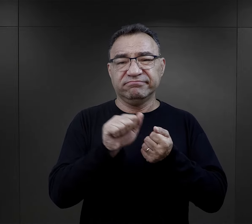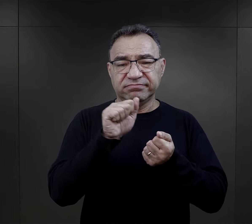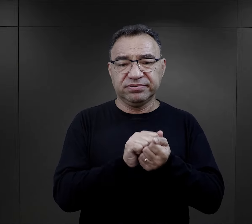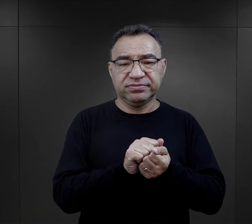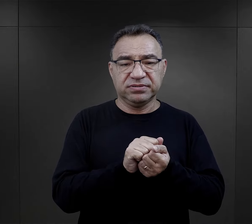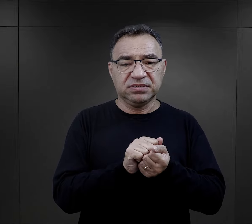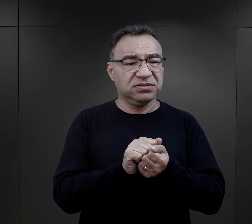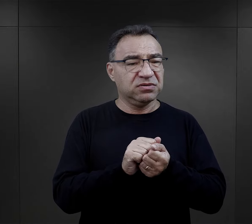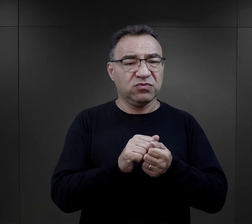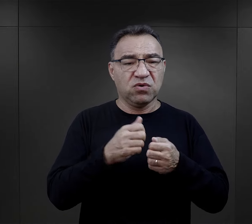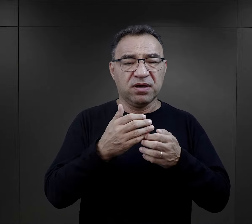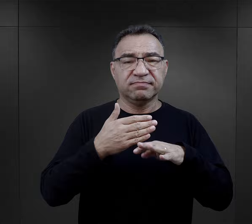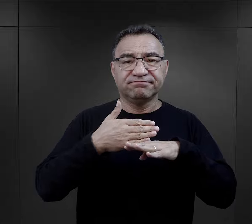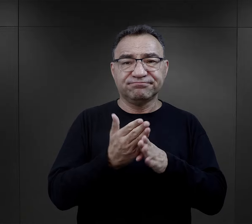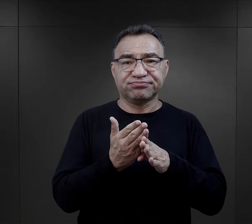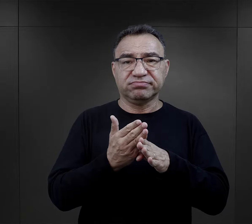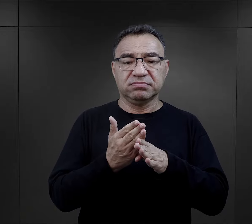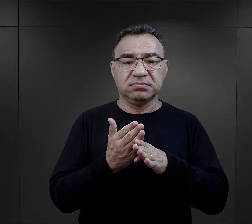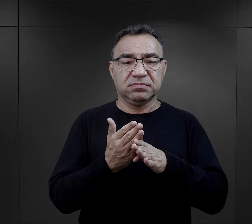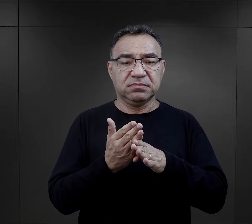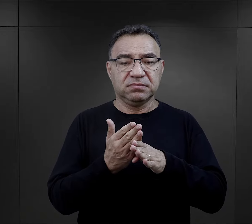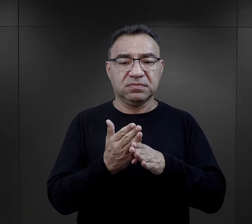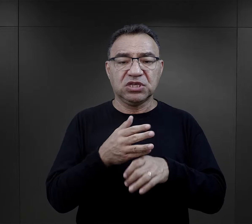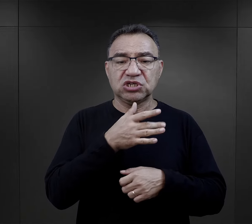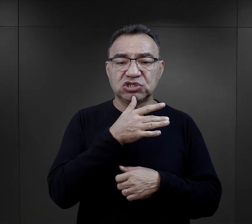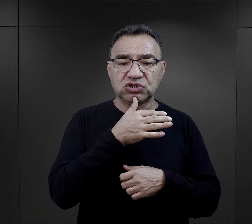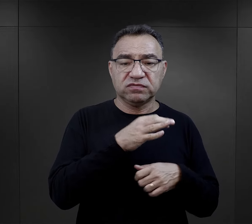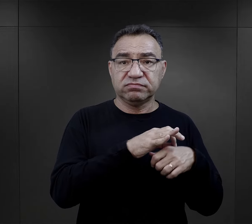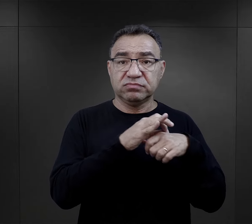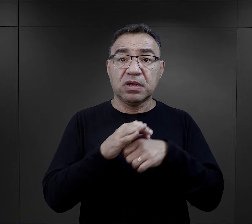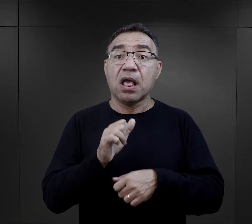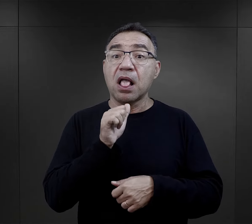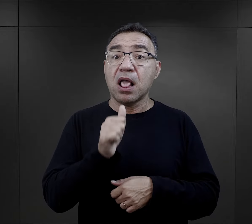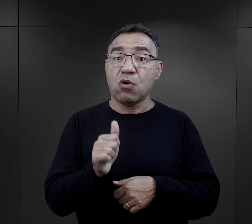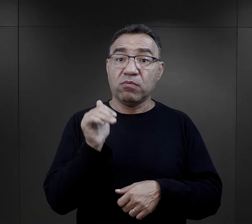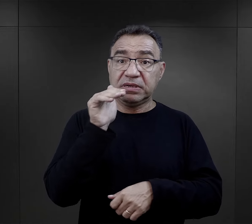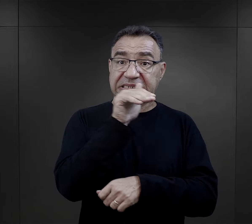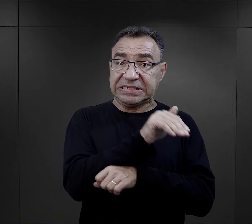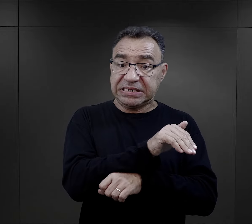to była selekcja. Dla Żydów przywożonych z Europy Zachodniej,